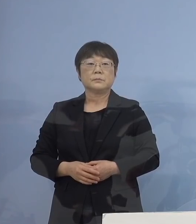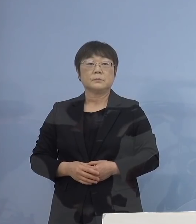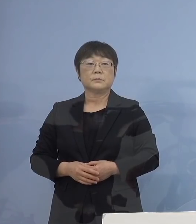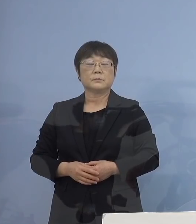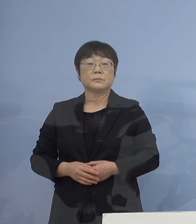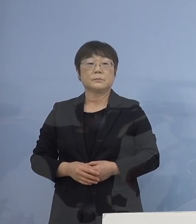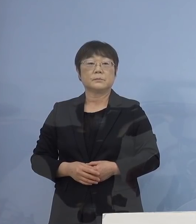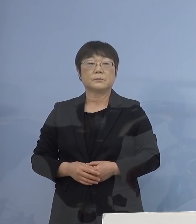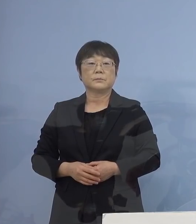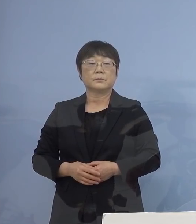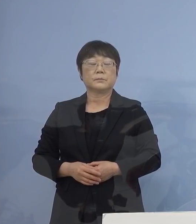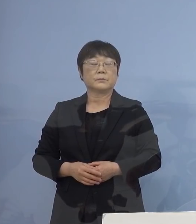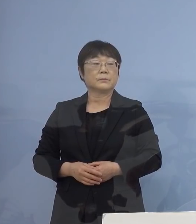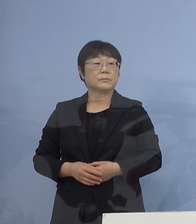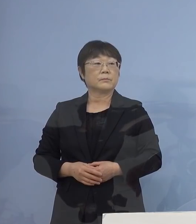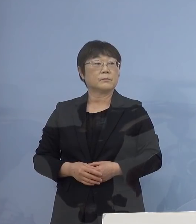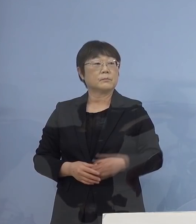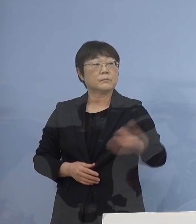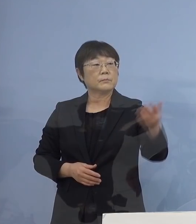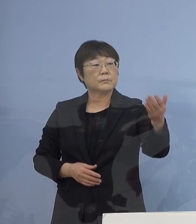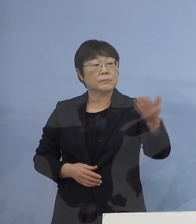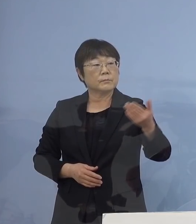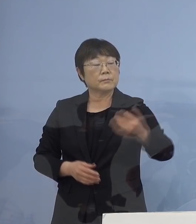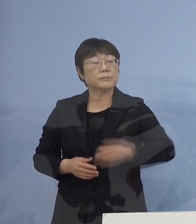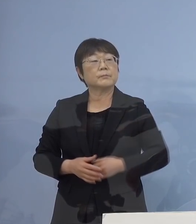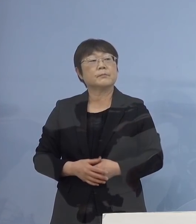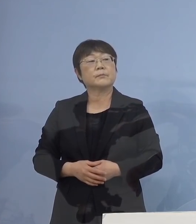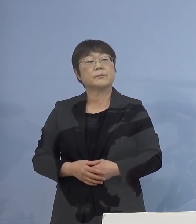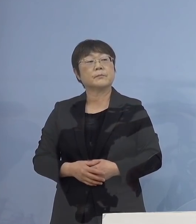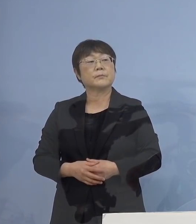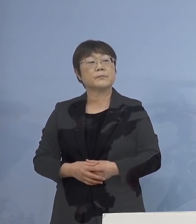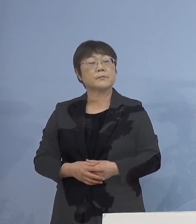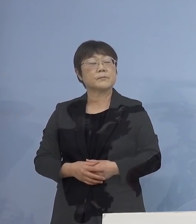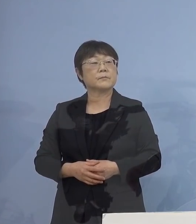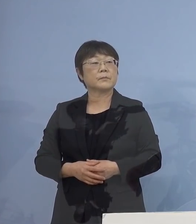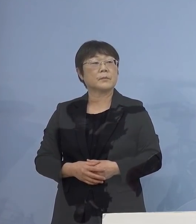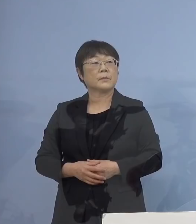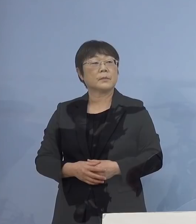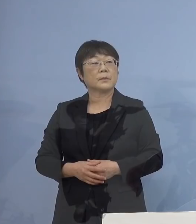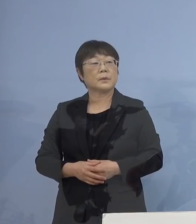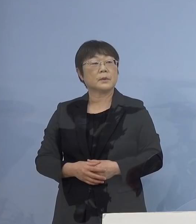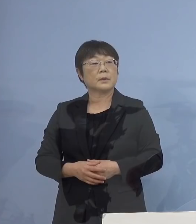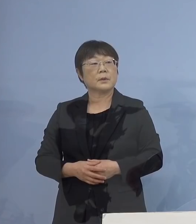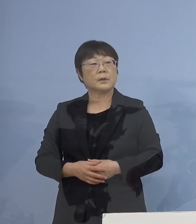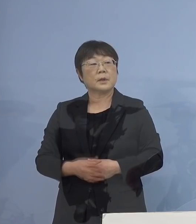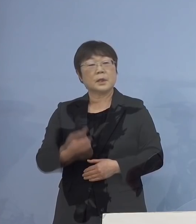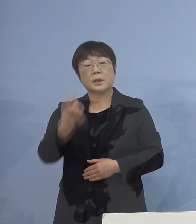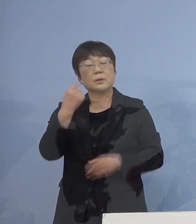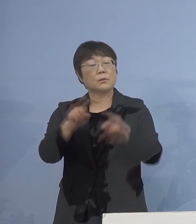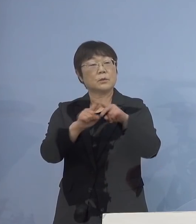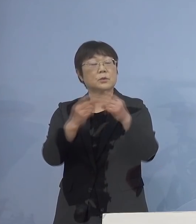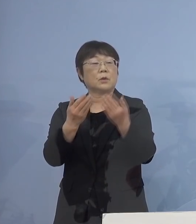（徳島新聞社） 分散登校についてお伺いします 昨日、小学校も含めてという お話があったんですけれども